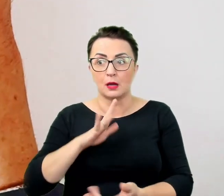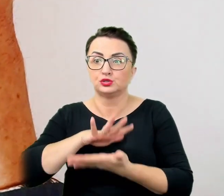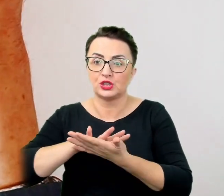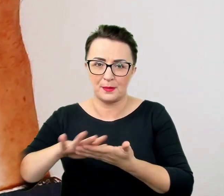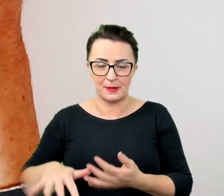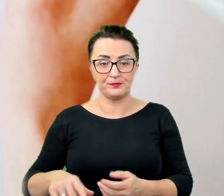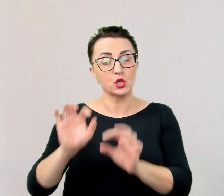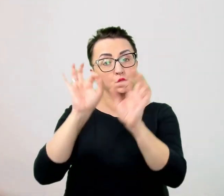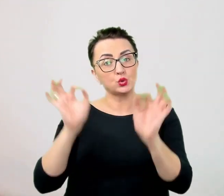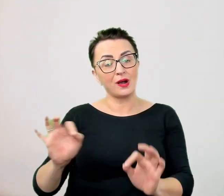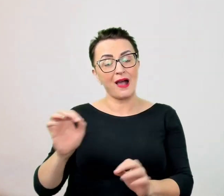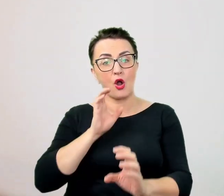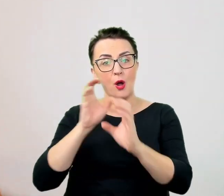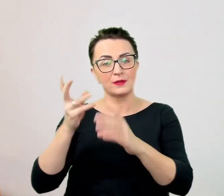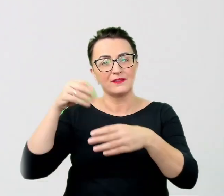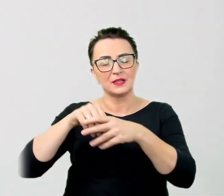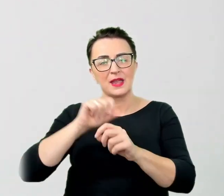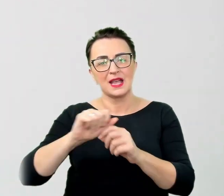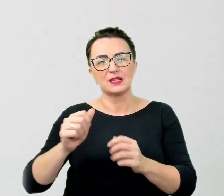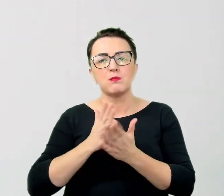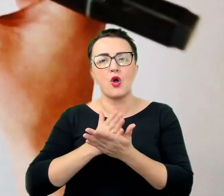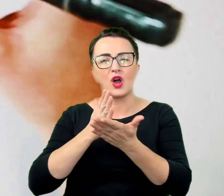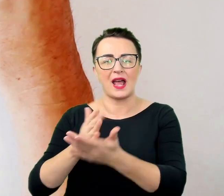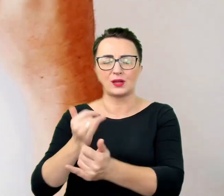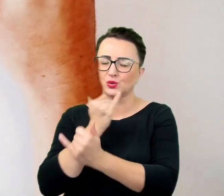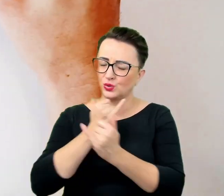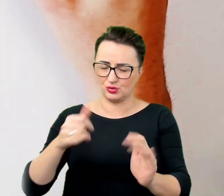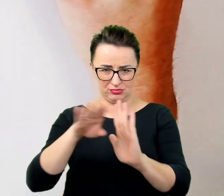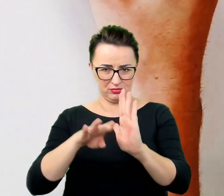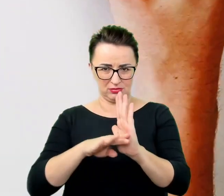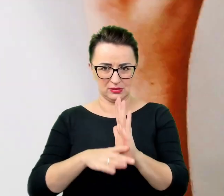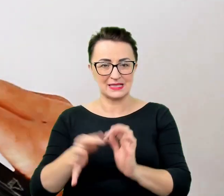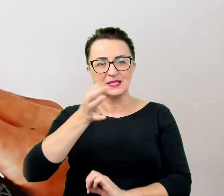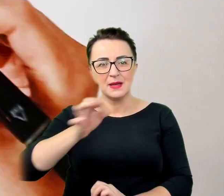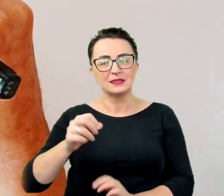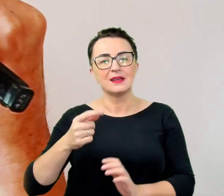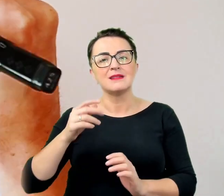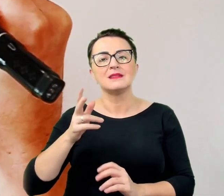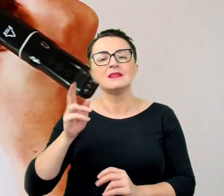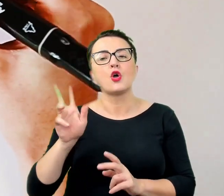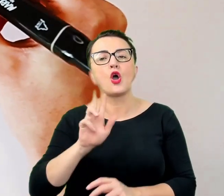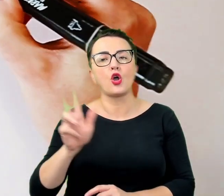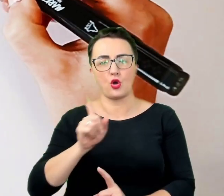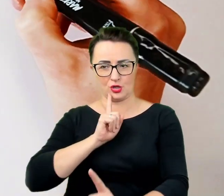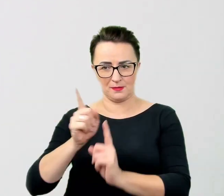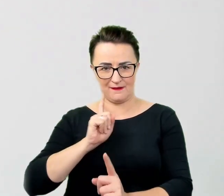Szczególnie w odniesieniu do tego z kim się rozmawia. Jednak zamiast uczyć się na pamięć zasad i drżeć przed każdą relacją,